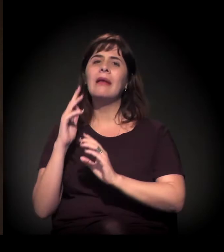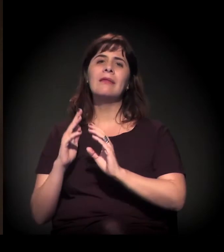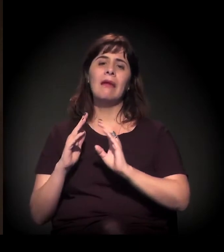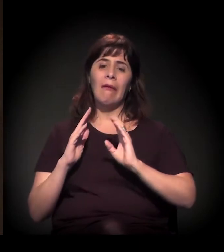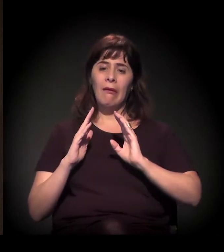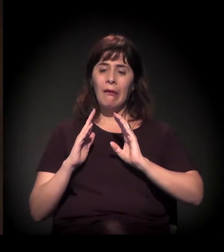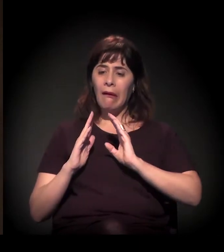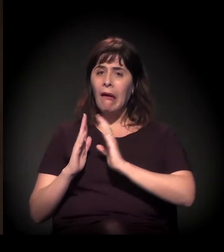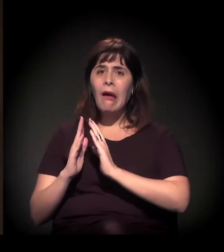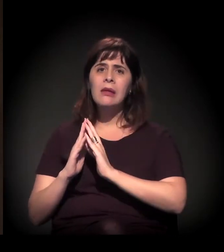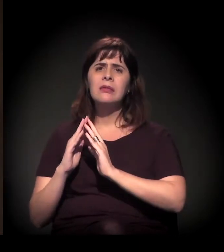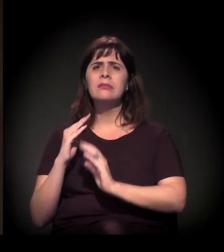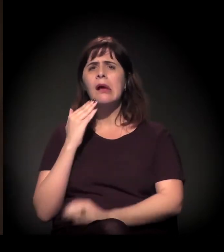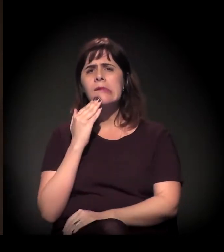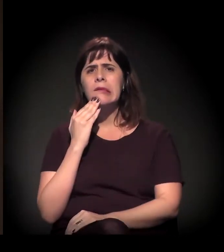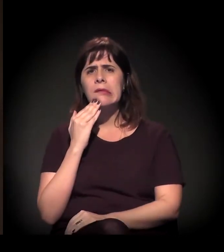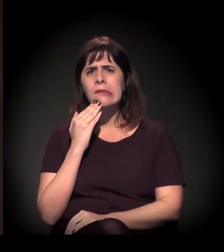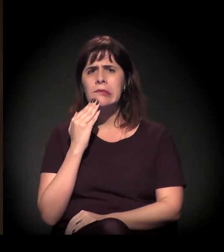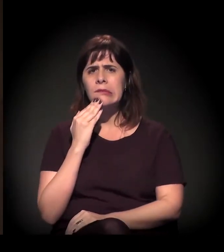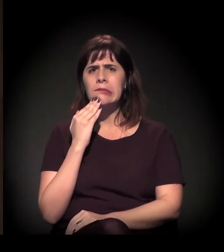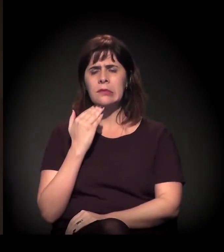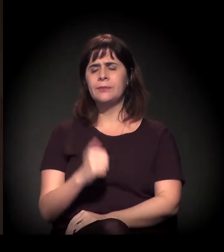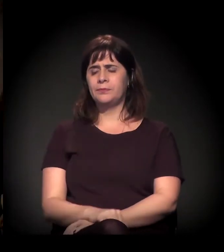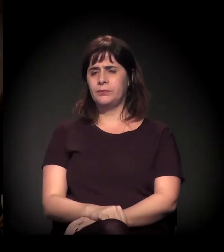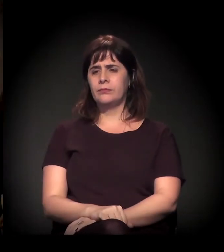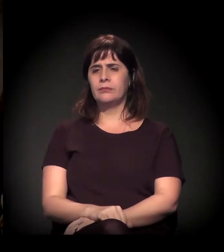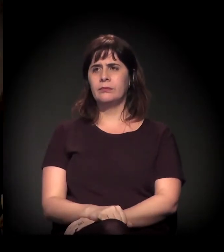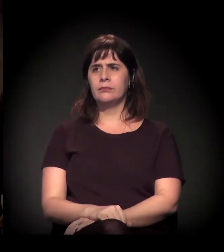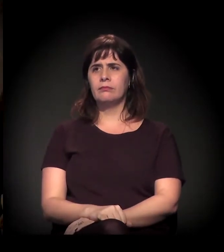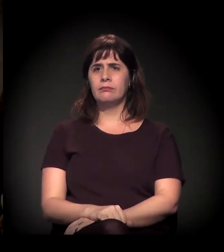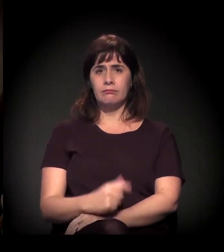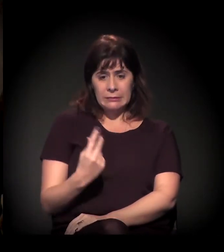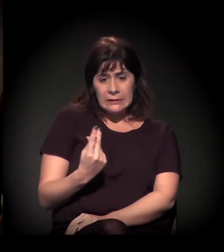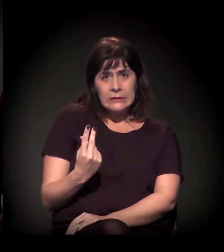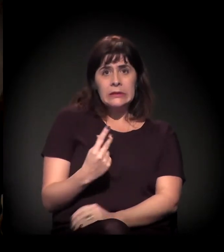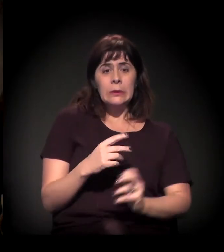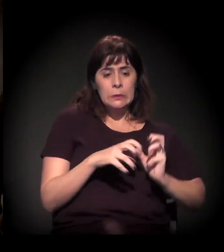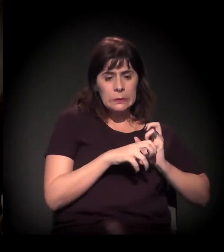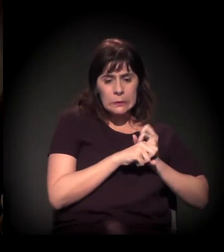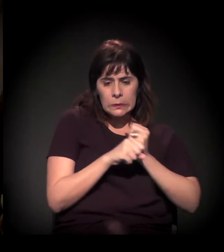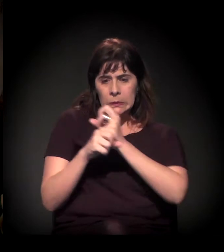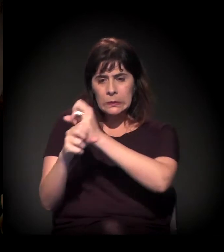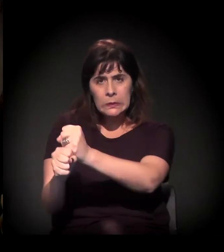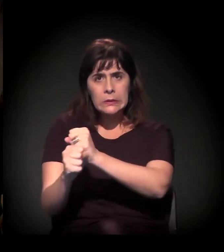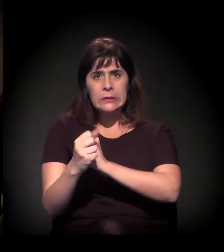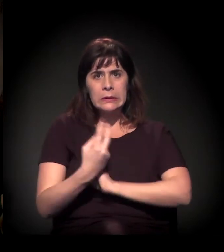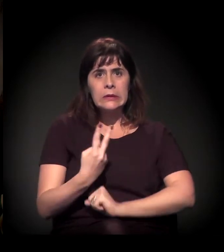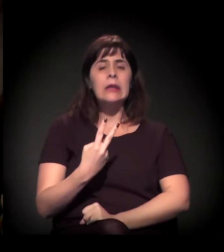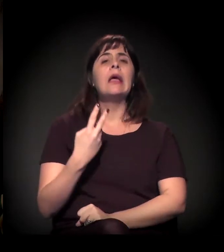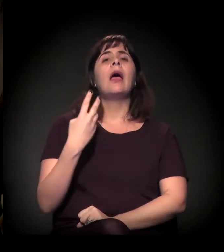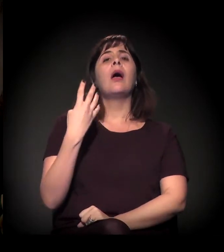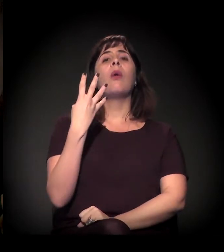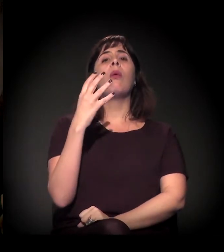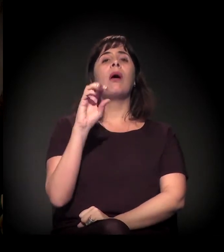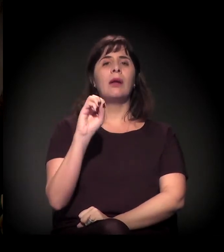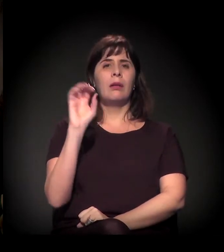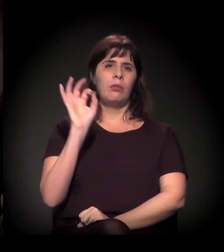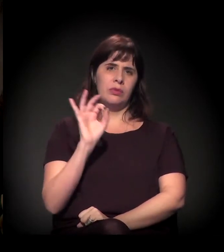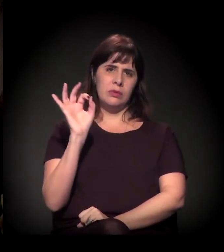Então, preliminarmente é isso, mas vamos depois colocando outras questões. E é a soma desses dois números que dá em torno de 40% da população de São Paulo?